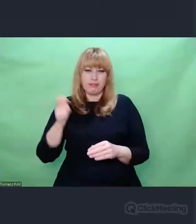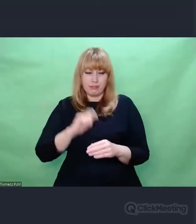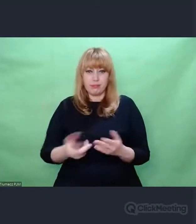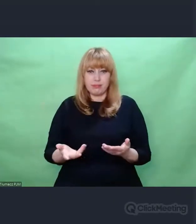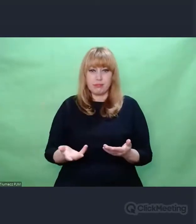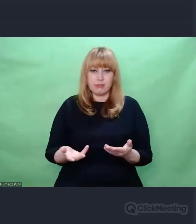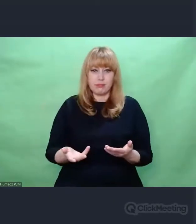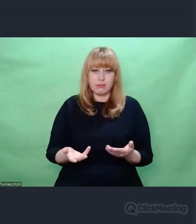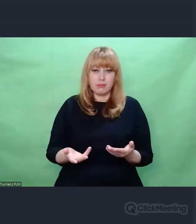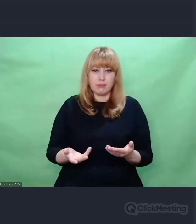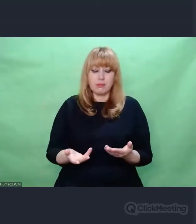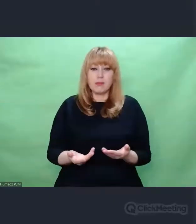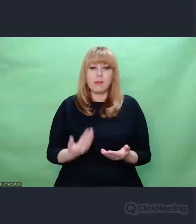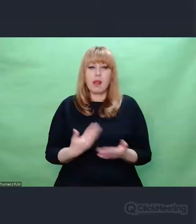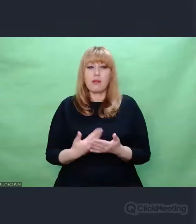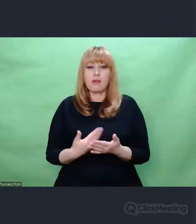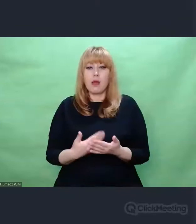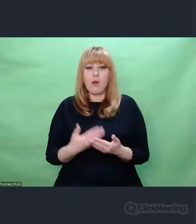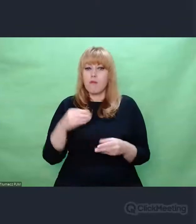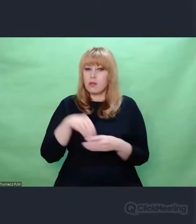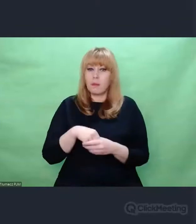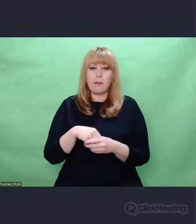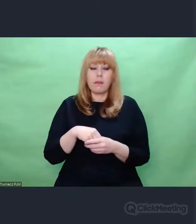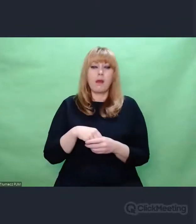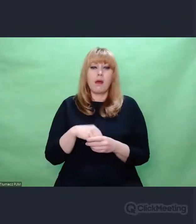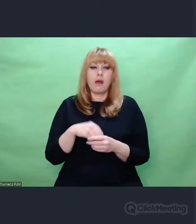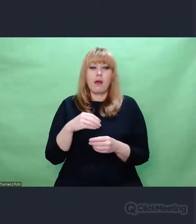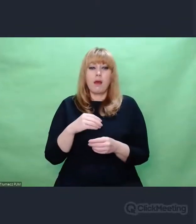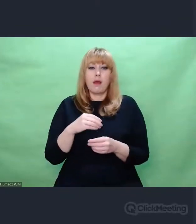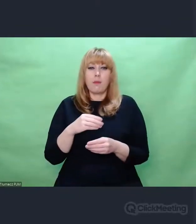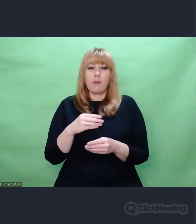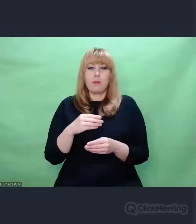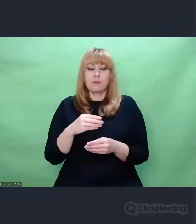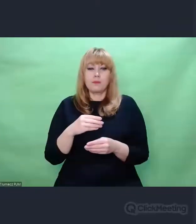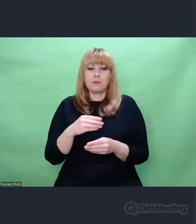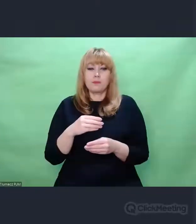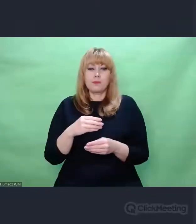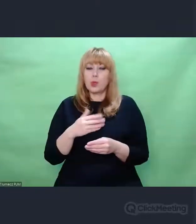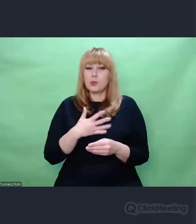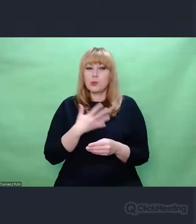w troszeczkę innym paśmie pogodzić się z myślą,